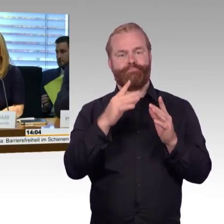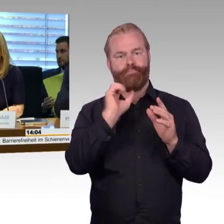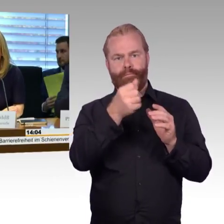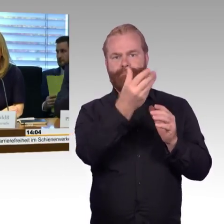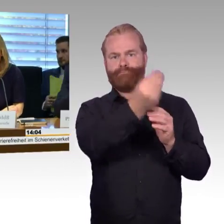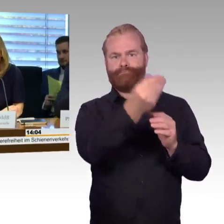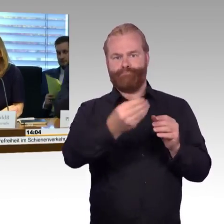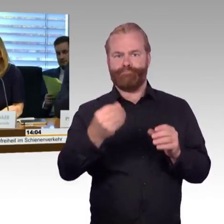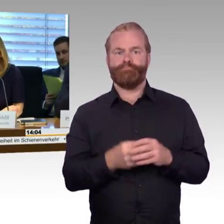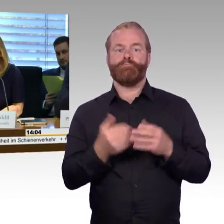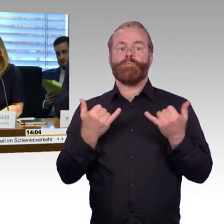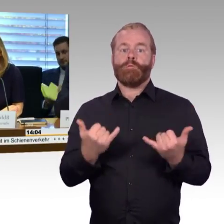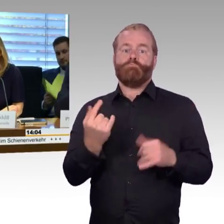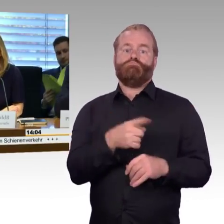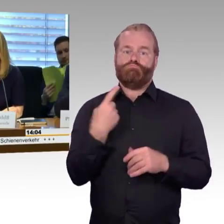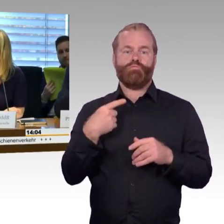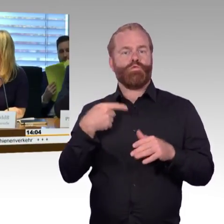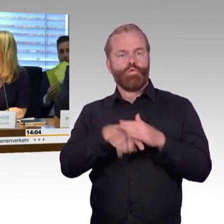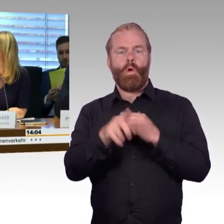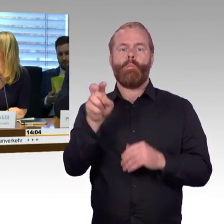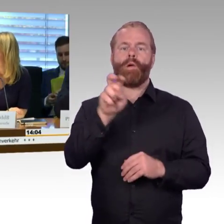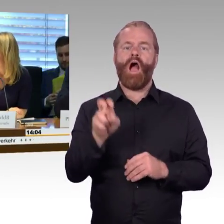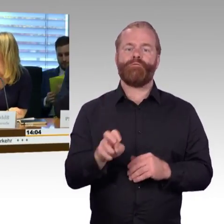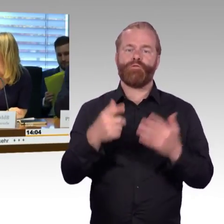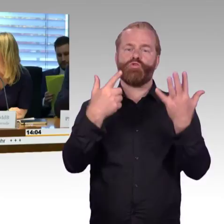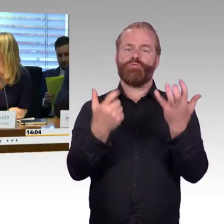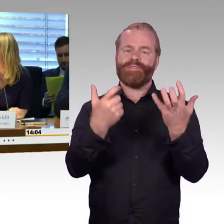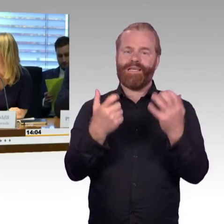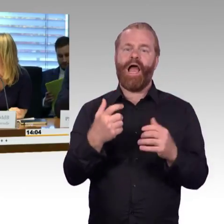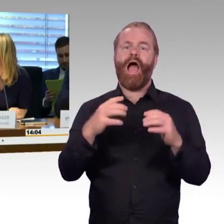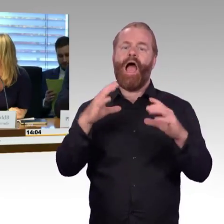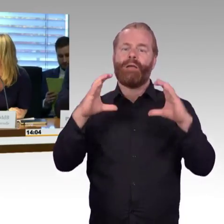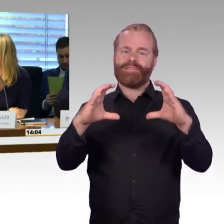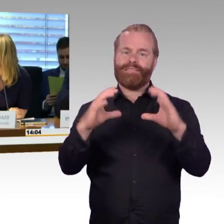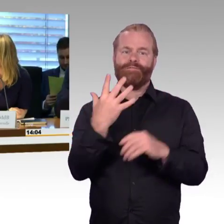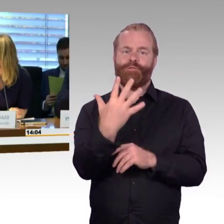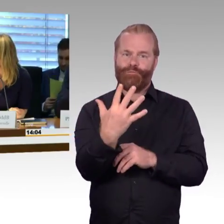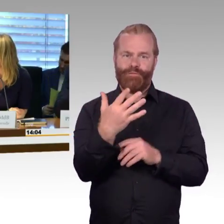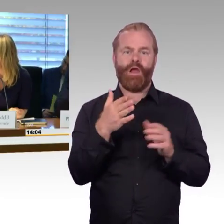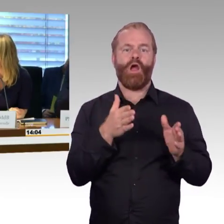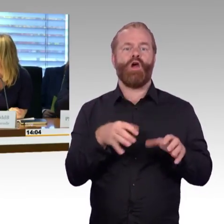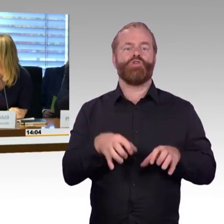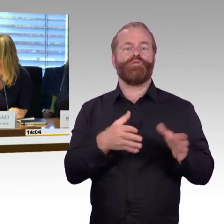die Anhörung durchzuführen. Bei dieser Anhörung und bei dieser Gelegenheit darf auch nicht vergessen werden,